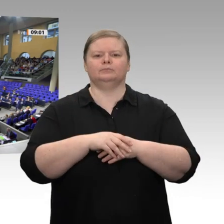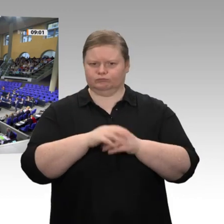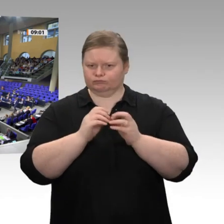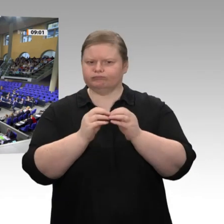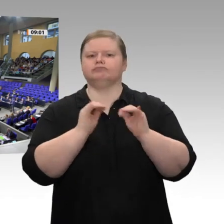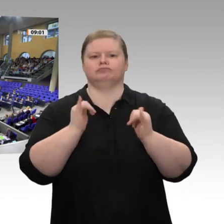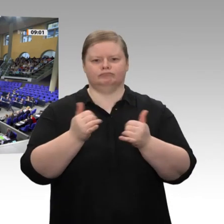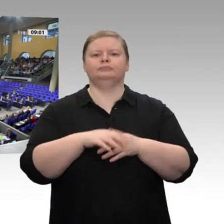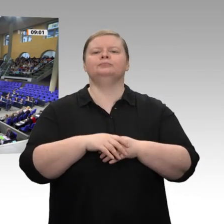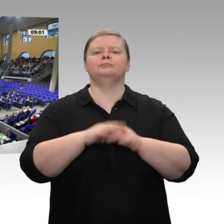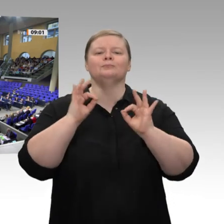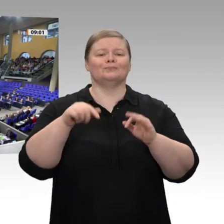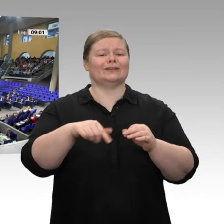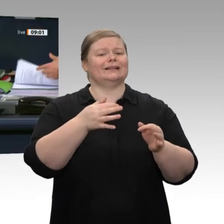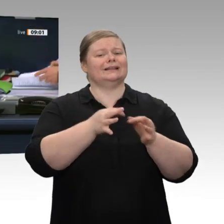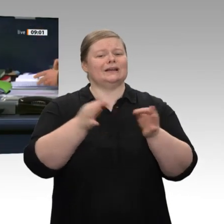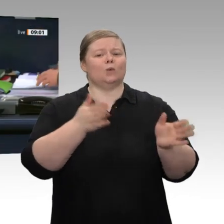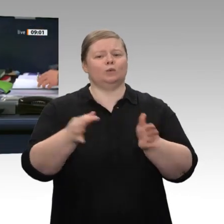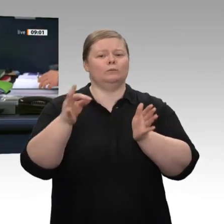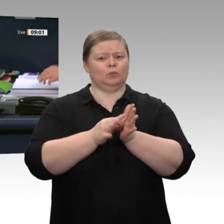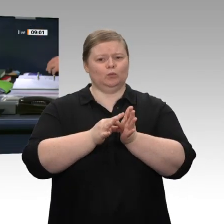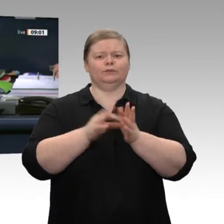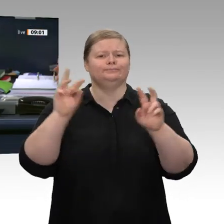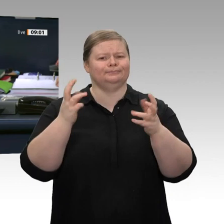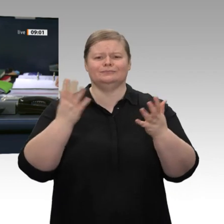Das ist offenkundig der Fall. Dann ist das so beschlossen. Dann rufe